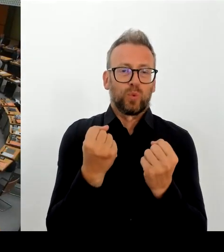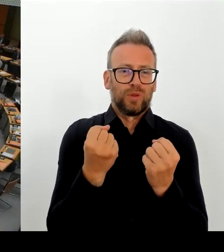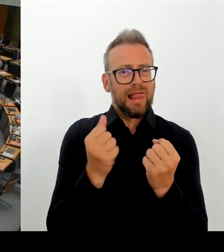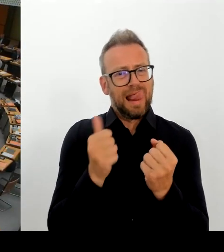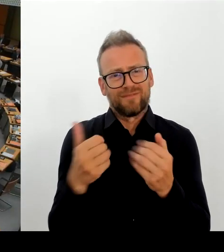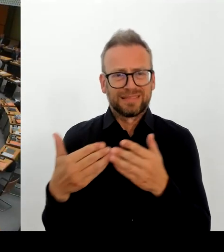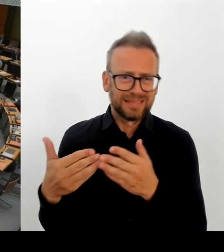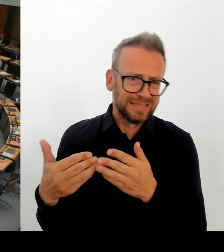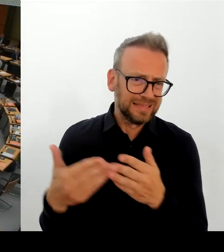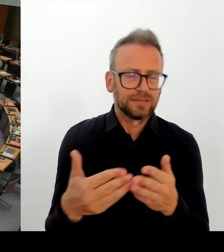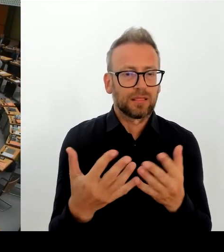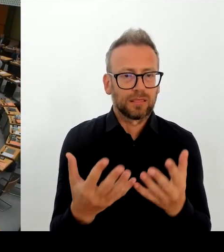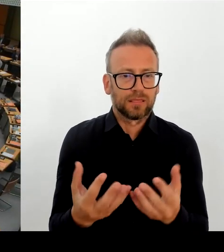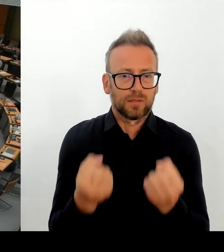Herr Abgeordneter, wünschen Sie eine Nachfrage?(Rednerwechsel)